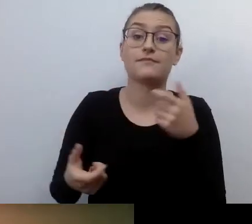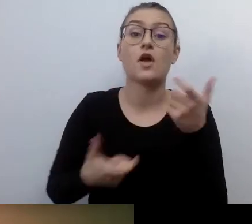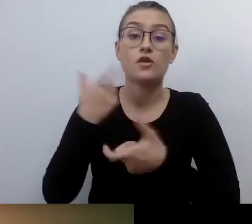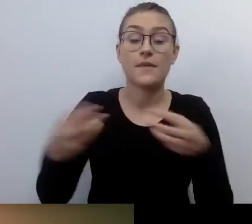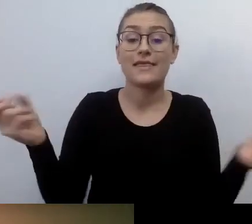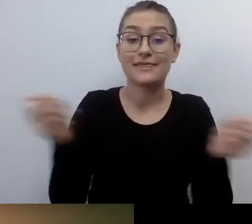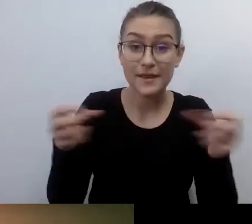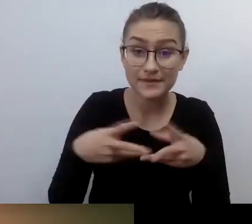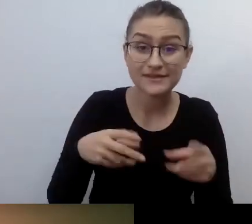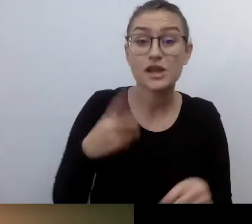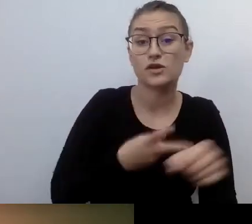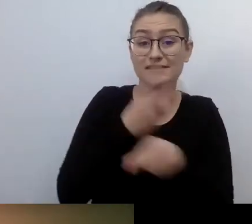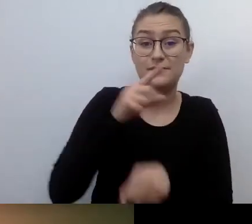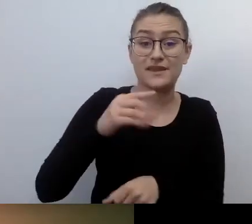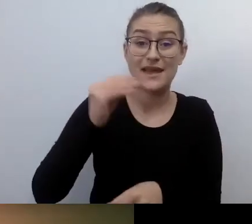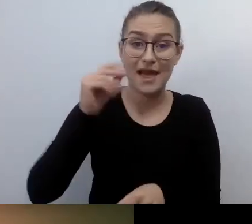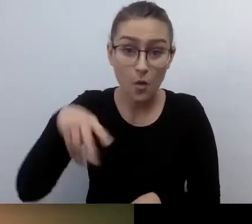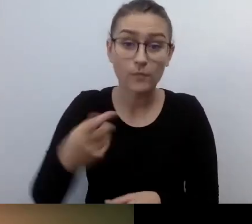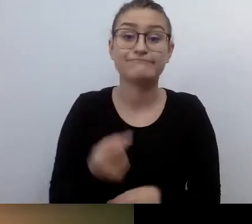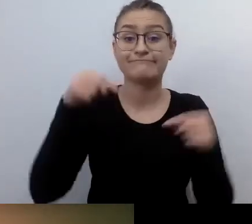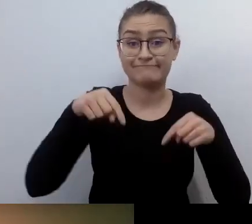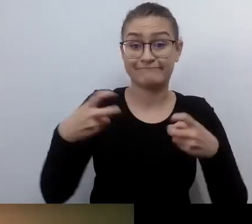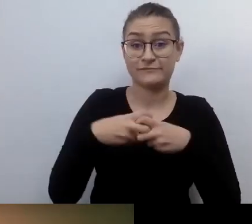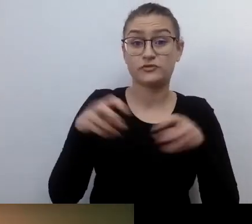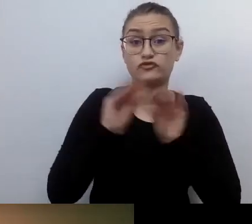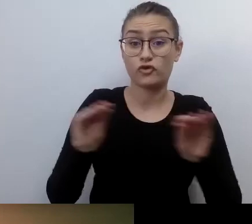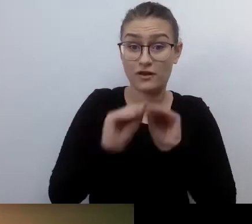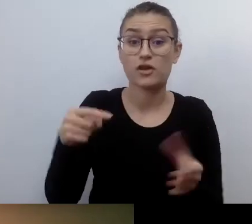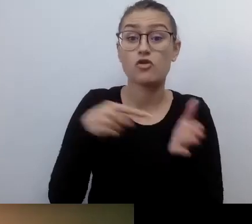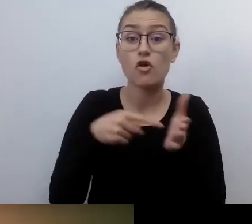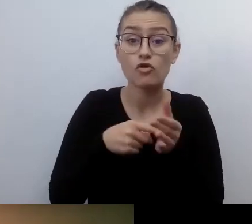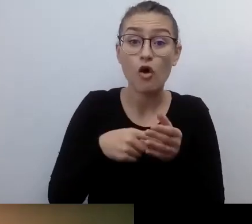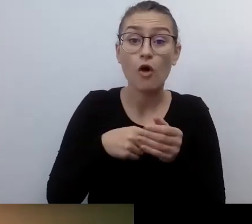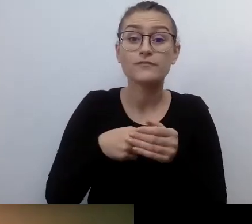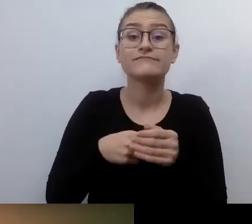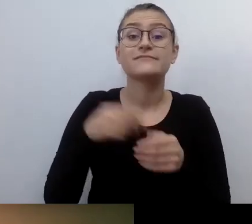w ramach projektu Warszawska Akademia Dostępności realizowanego przez Fundację Kultury bez Barier.